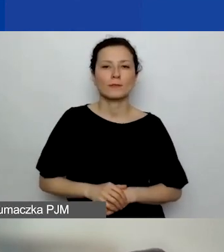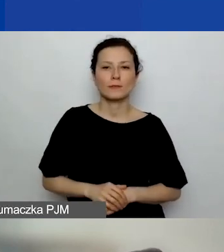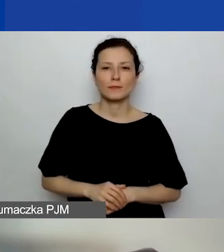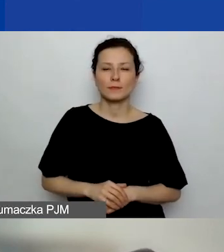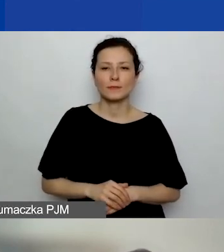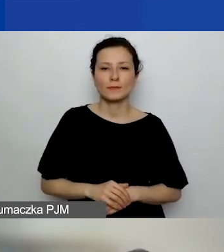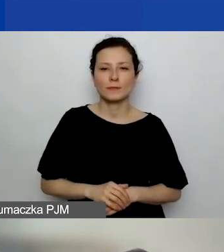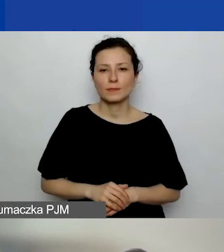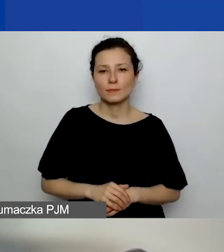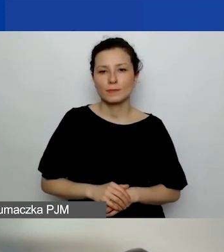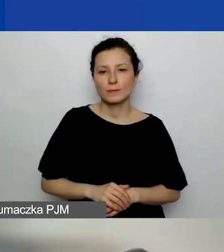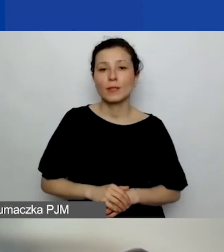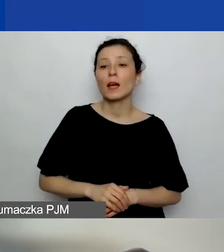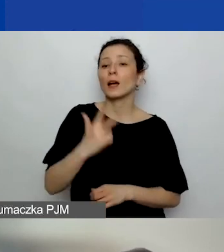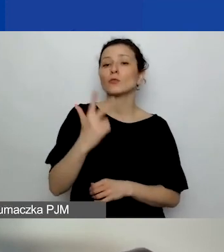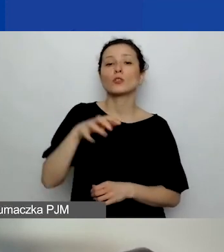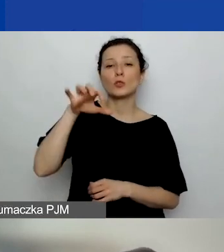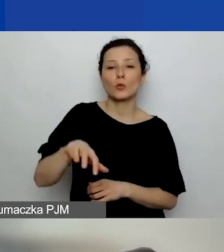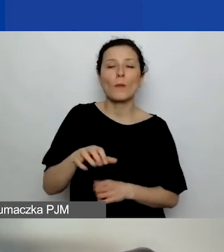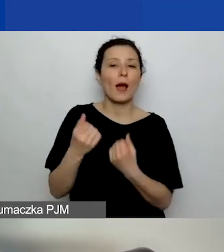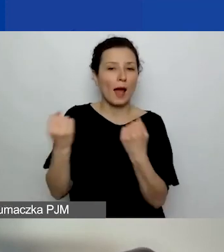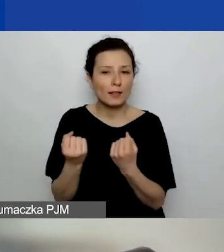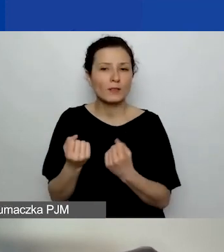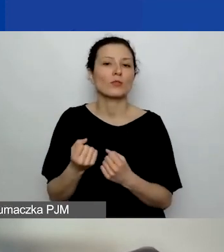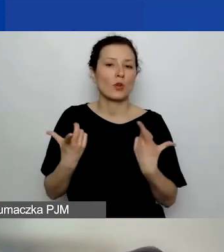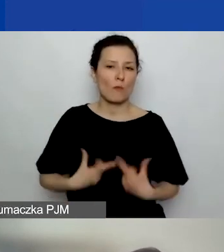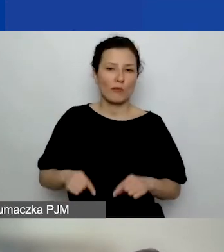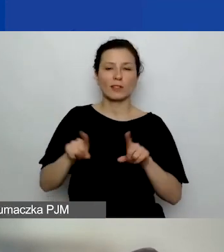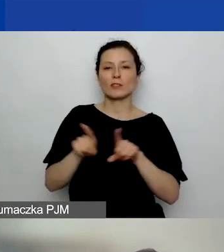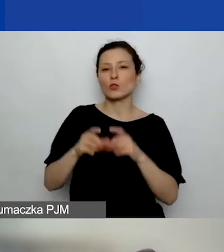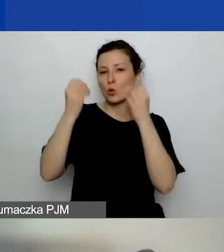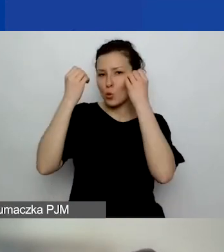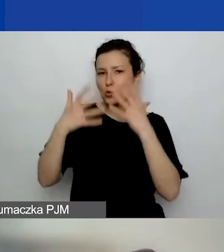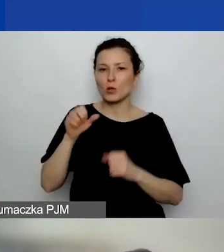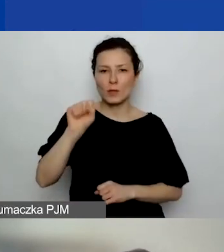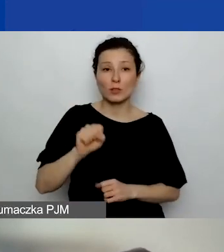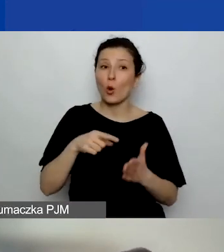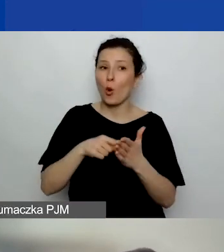w obszarze trzecim aktywność obywatelska i kultura demokratyczna. To o to chodzi.